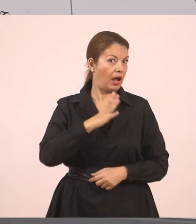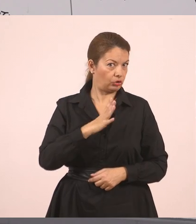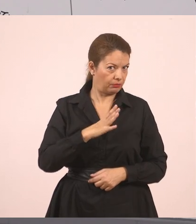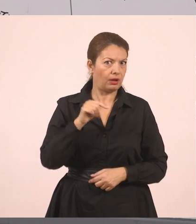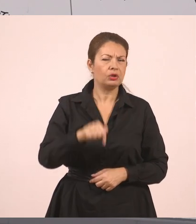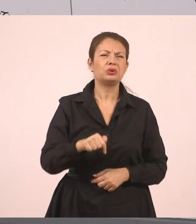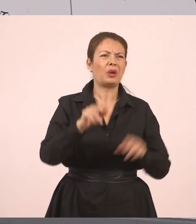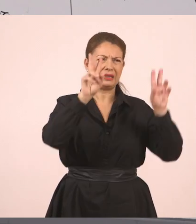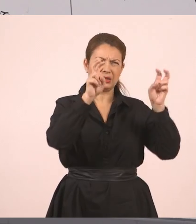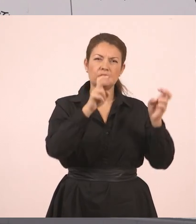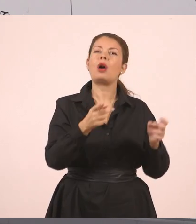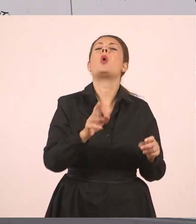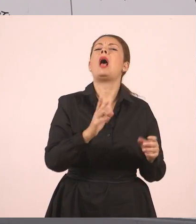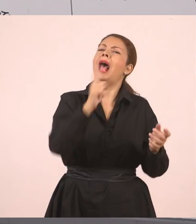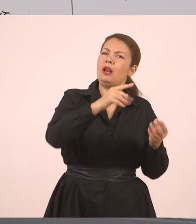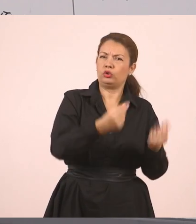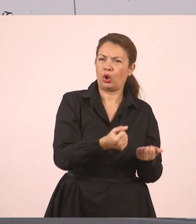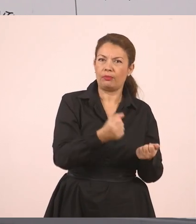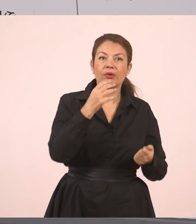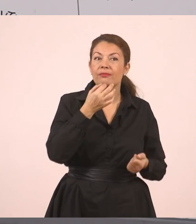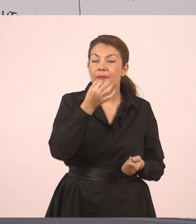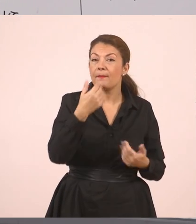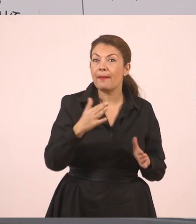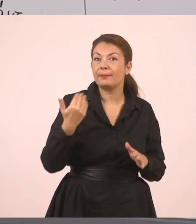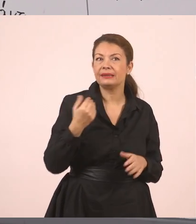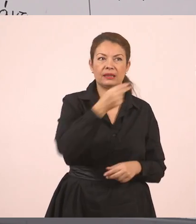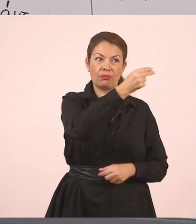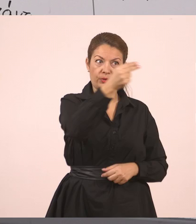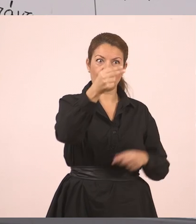Τι λέτε να είπε η κυρία, η δασκάλα; Ζητά απ' τον Παναγιώτη να σβήσει τον πίνακα.